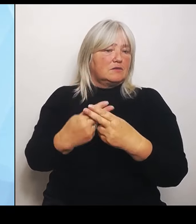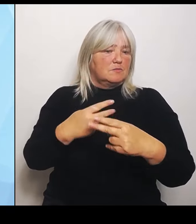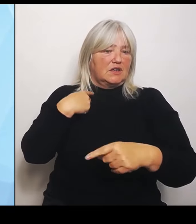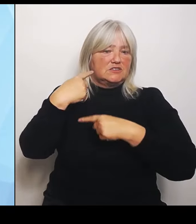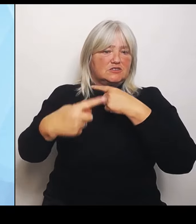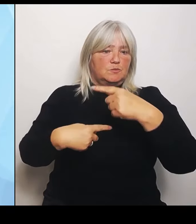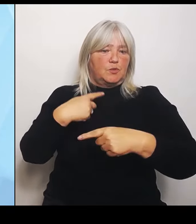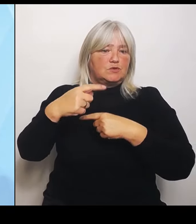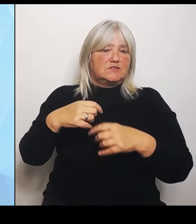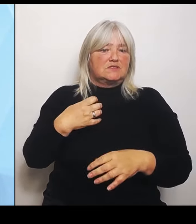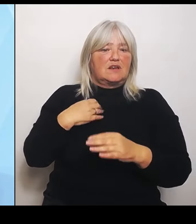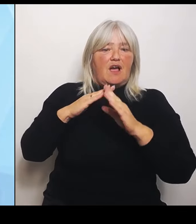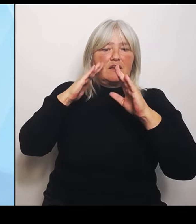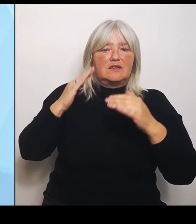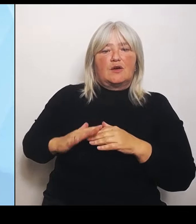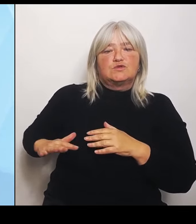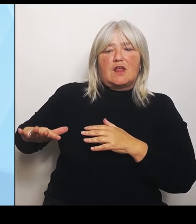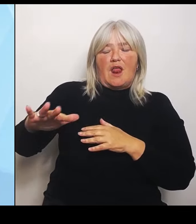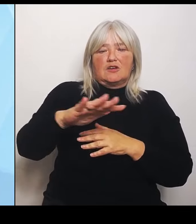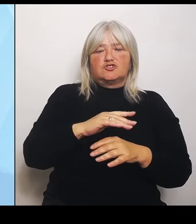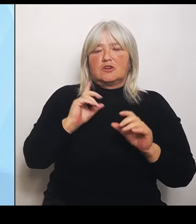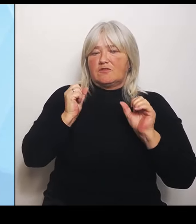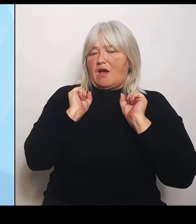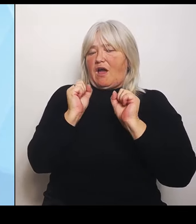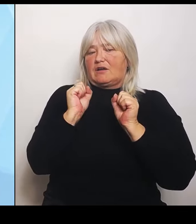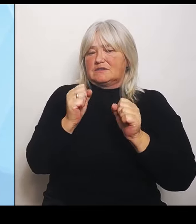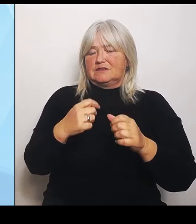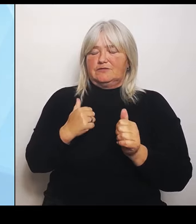Nun ganz konkret zu den sieben Punkten, wie wir, die